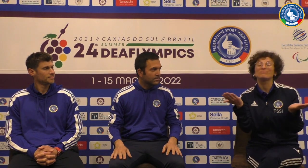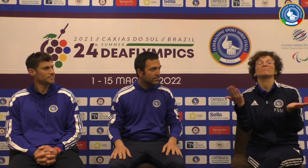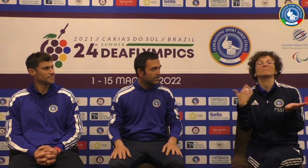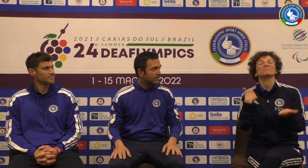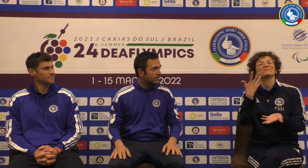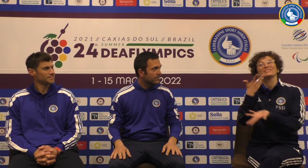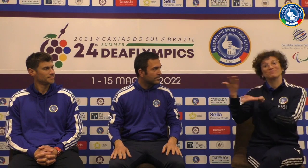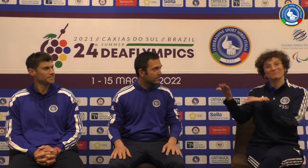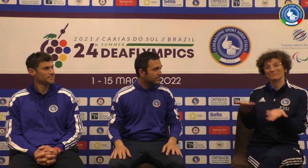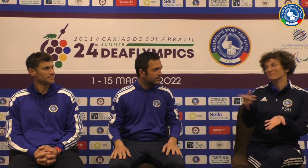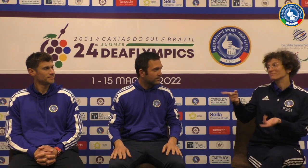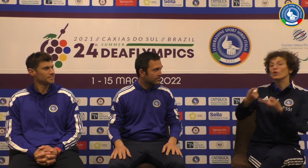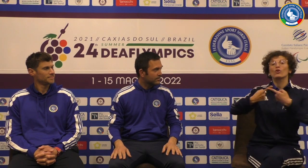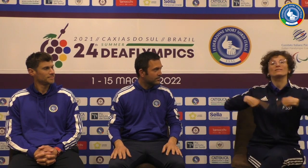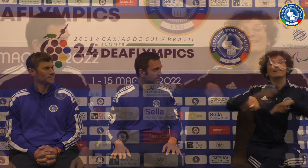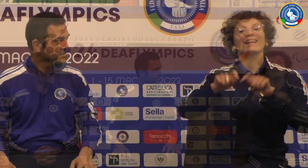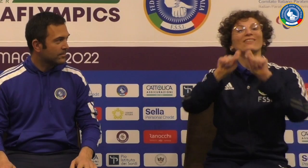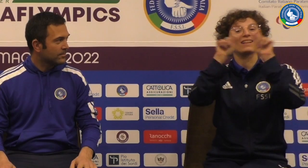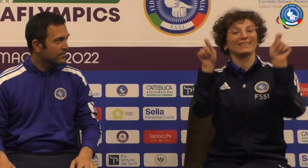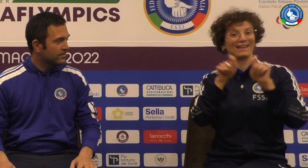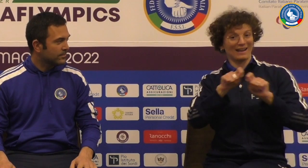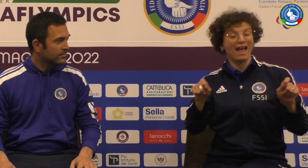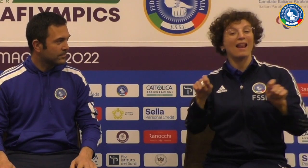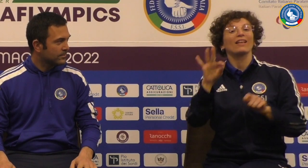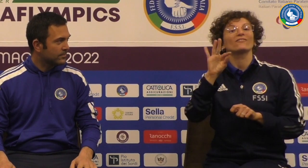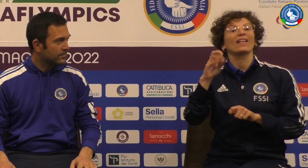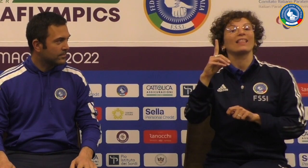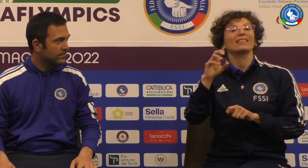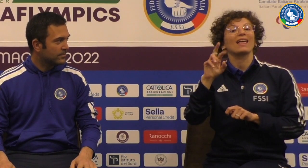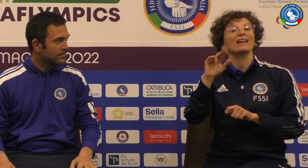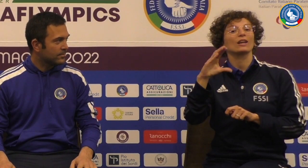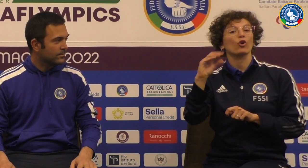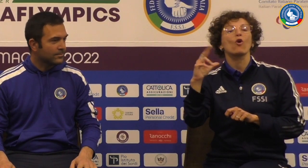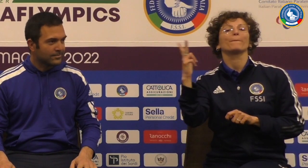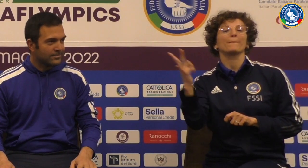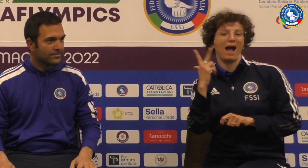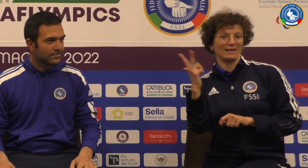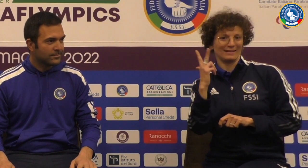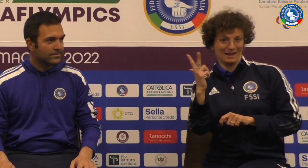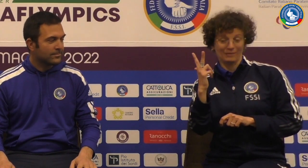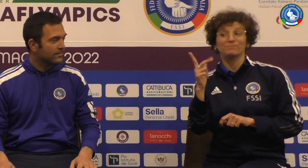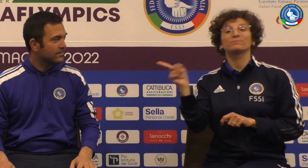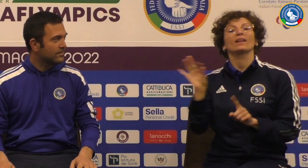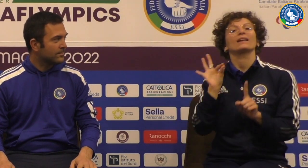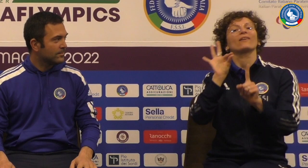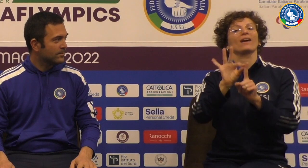Buonasera a tutti abbiamo qui due ospiti il consigliere federale Federico Paria che referente